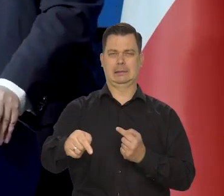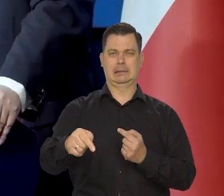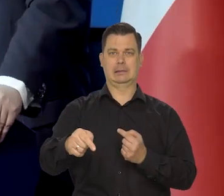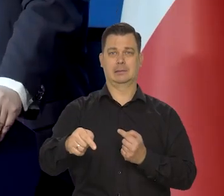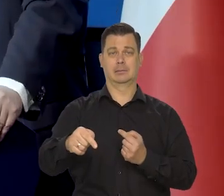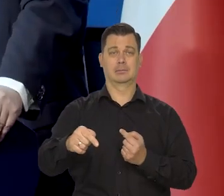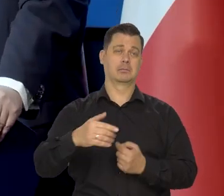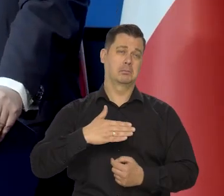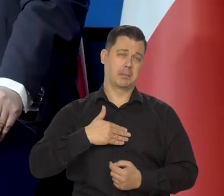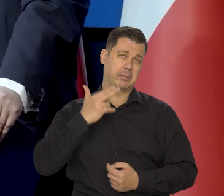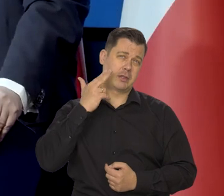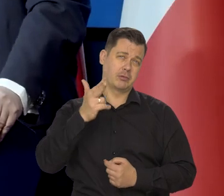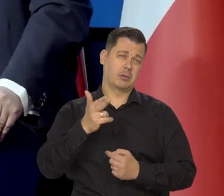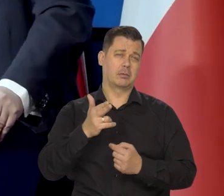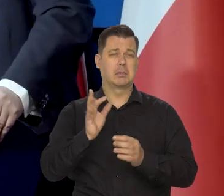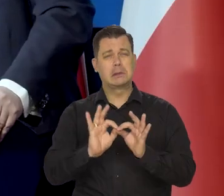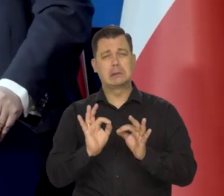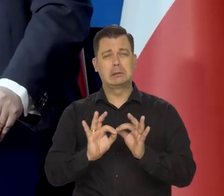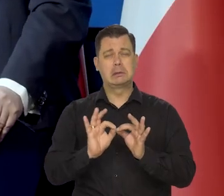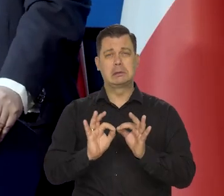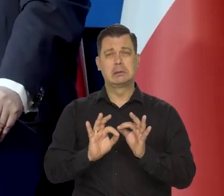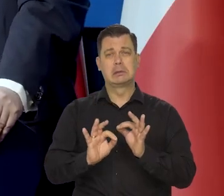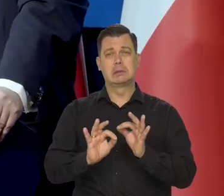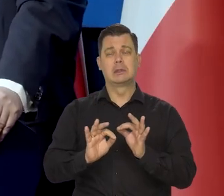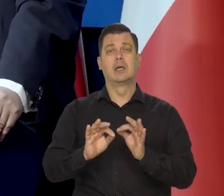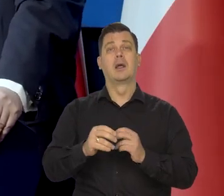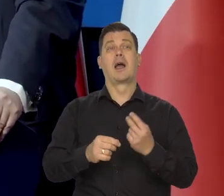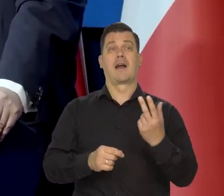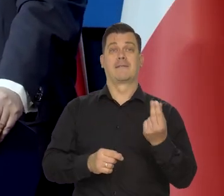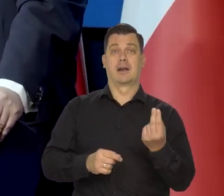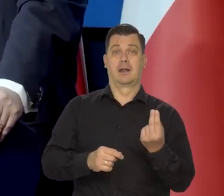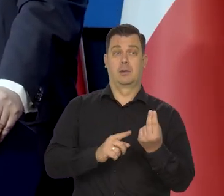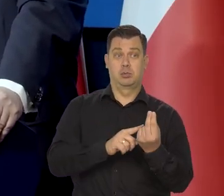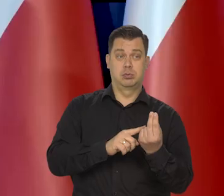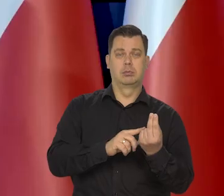Mamy nadzieję, że to będzie, po pierwszym kwartale.